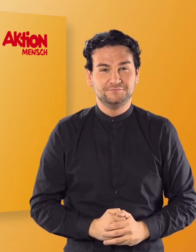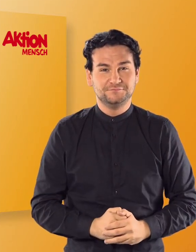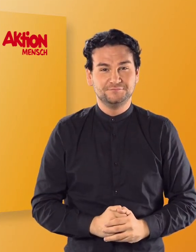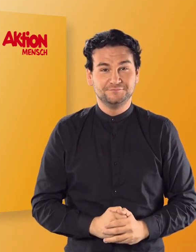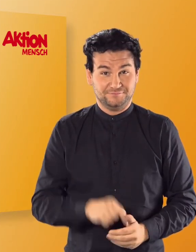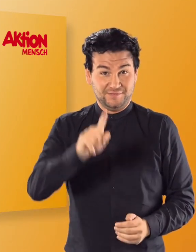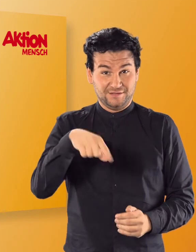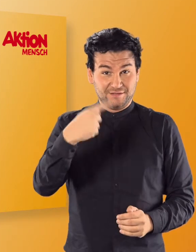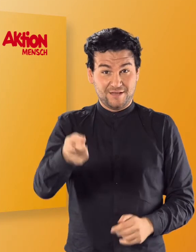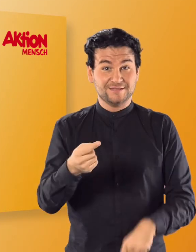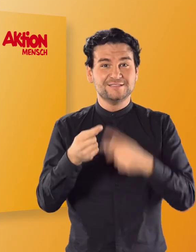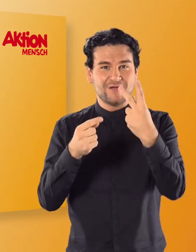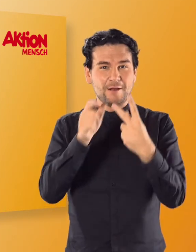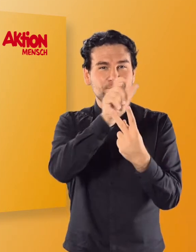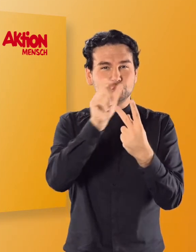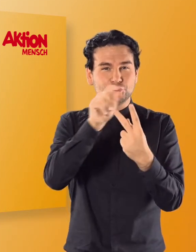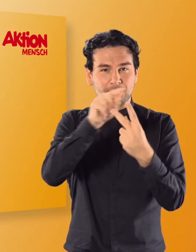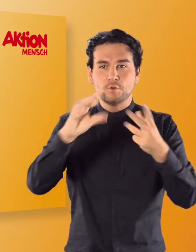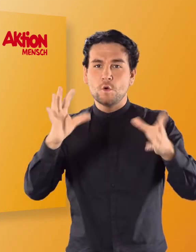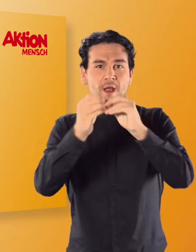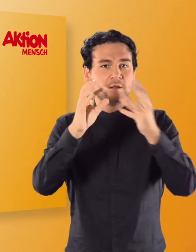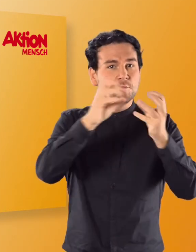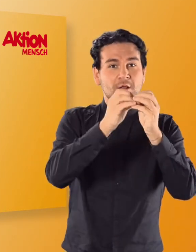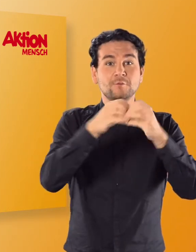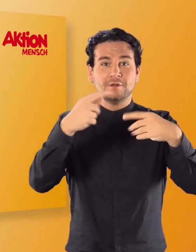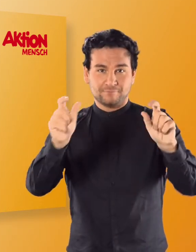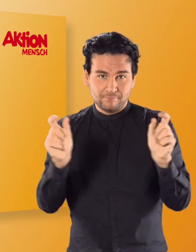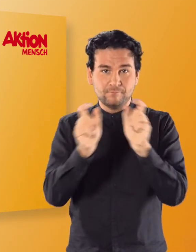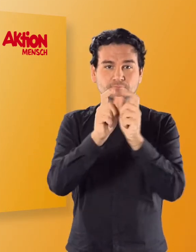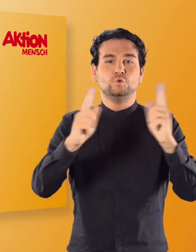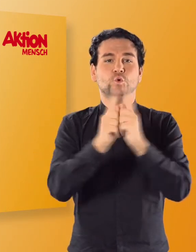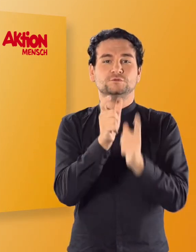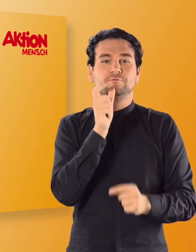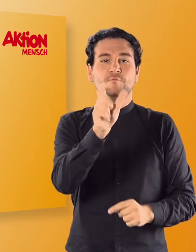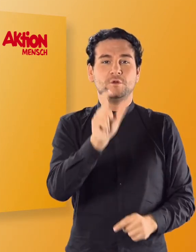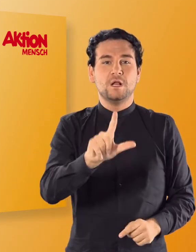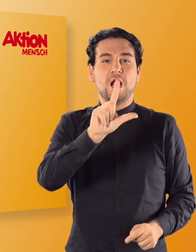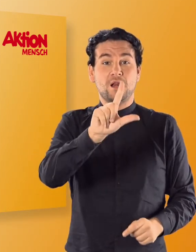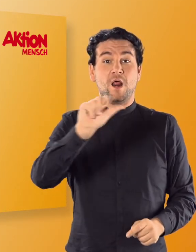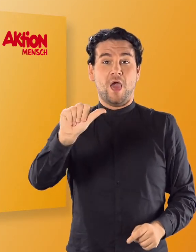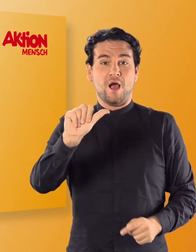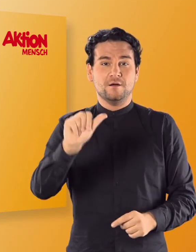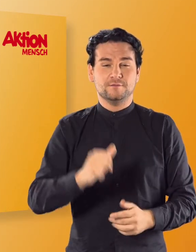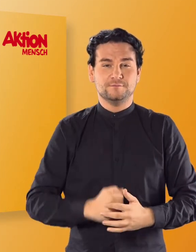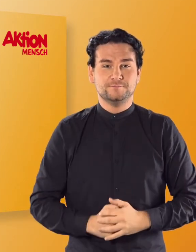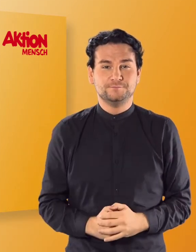Anschließend könnt ihr aus zwei Buchstabenkombinationen ein kurzes Wort bilden. (Irmgard) LA